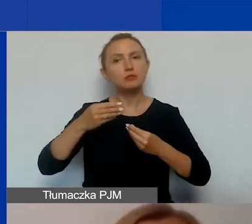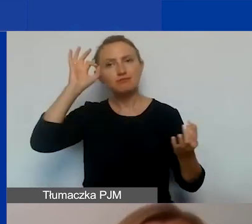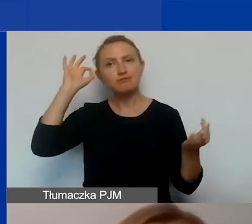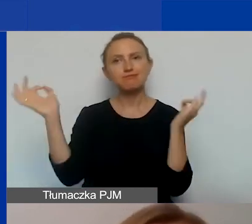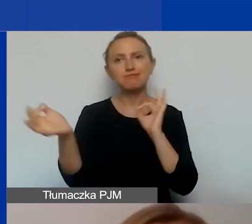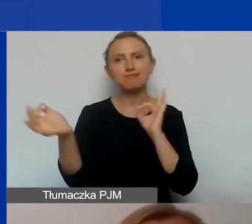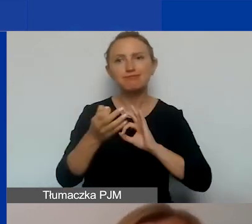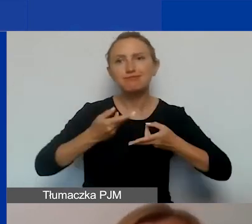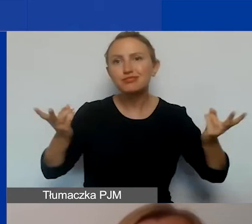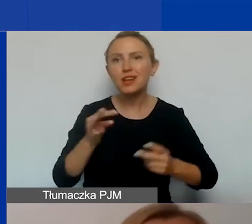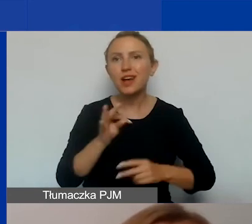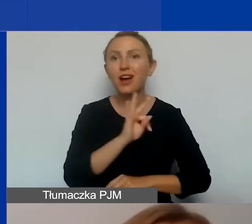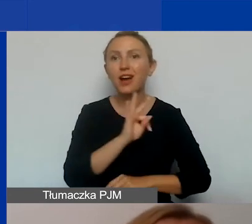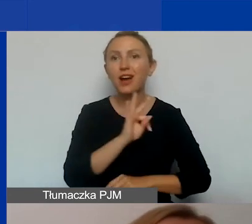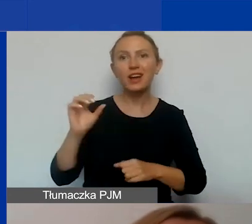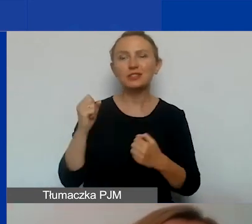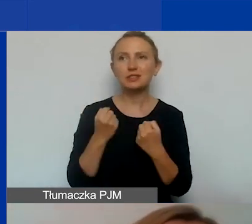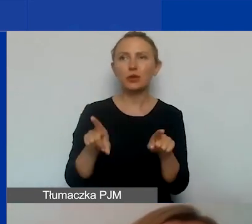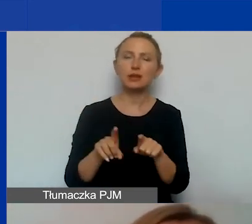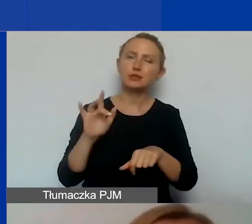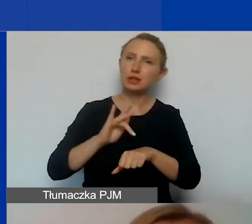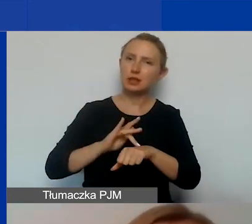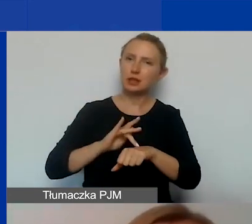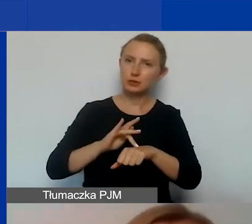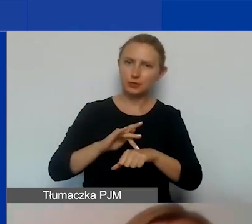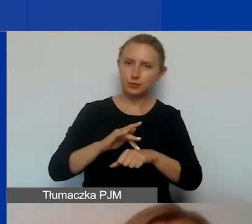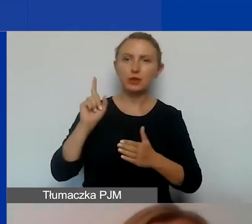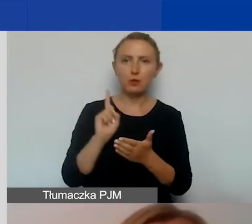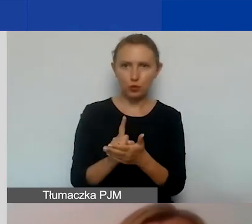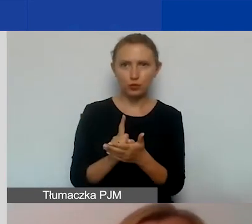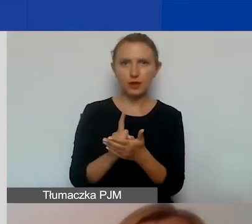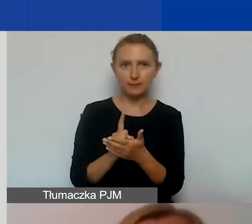wasze działania oraz rezultaty, które uda się wam osiągnąć.